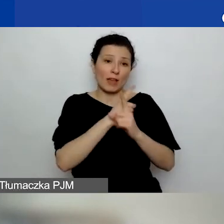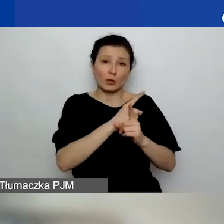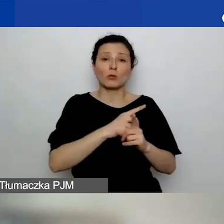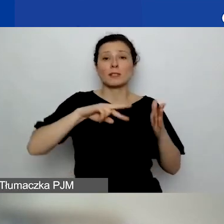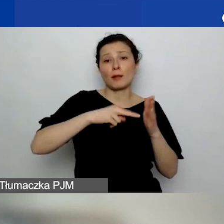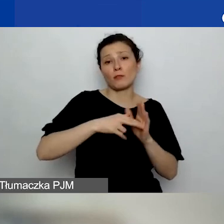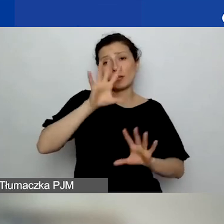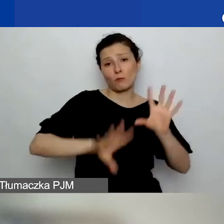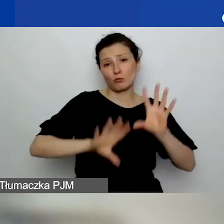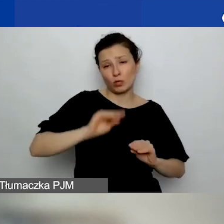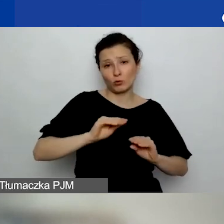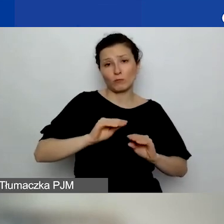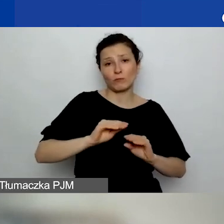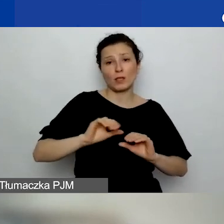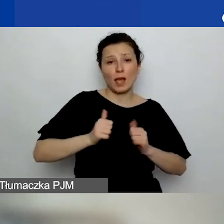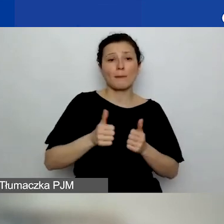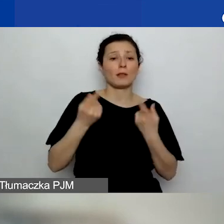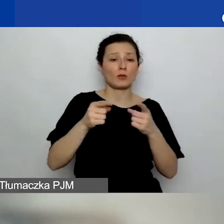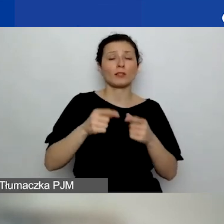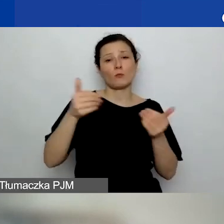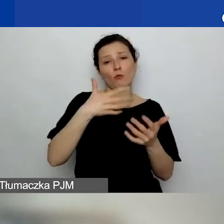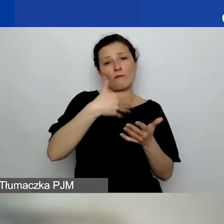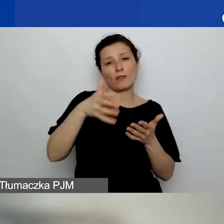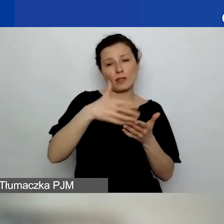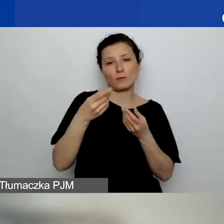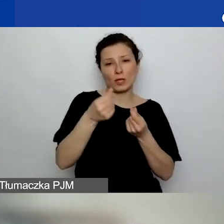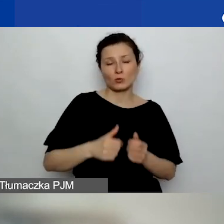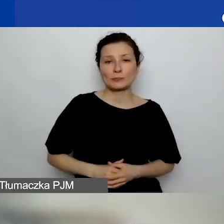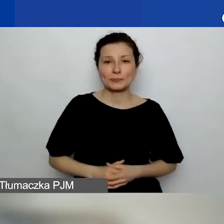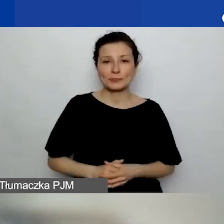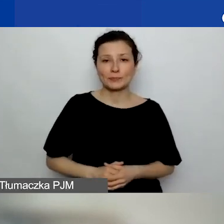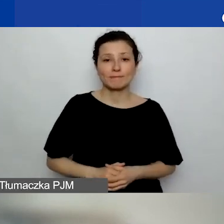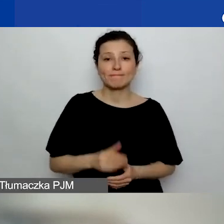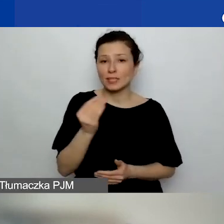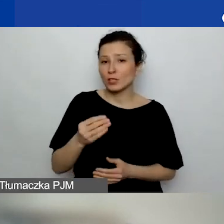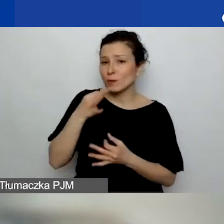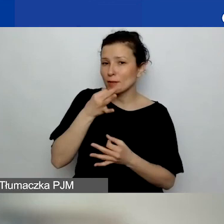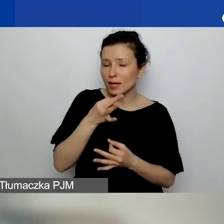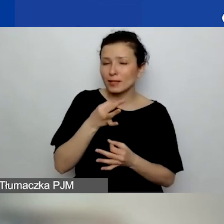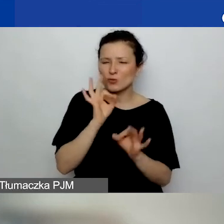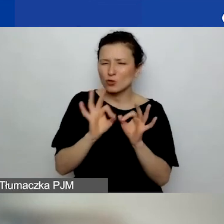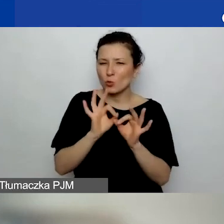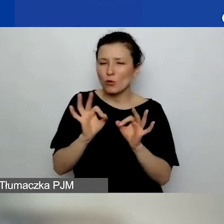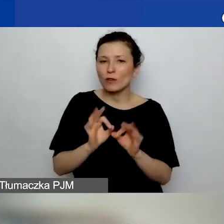do wydatkowania bezpośrednio przez ten podmiot. Jeszcze pytania bardziej szczegółowe, kto może być partnerem: